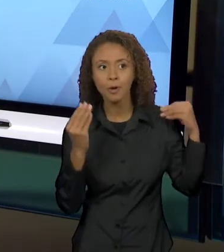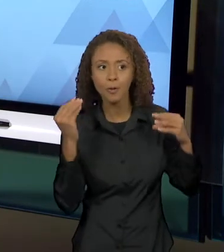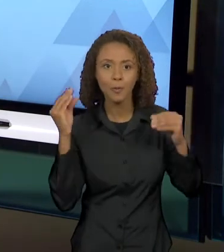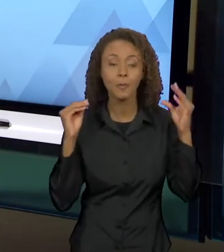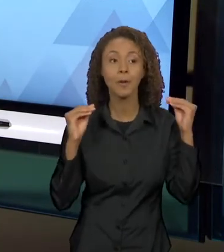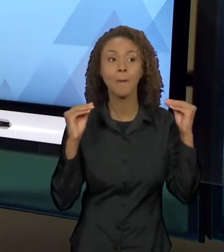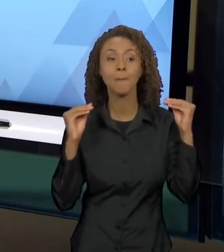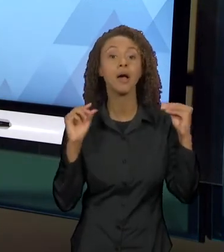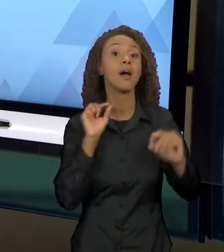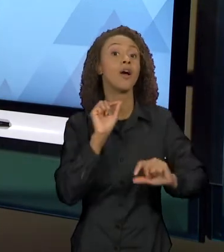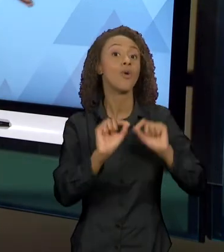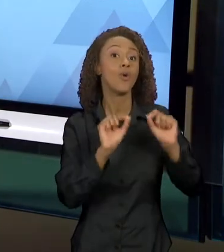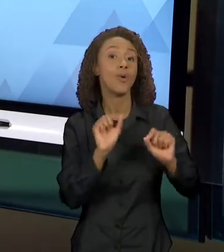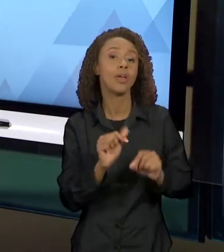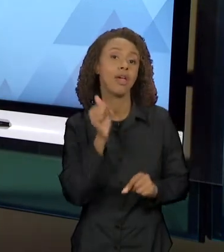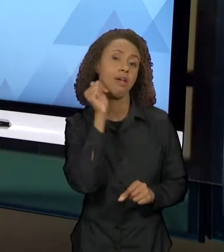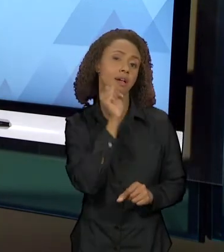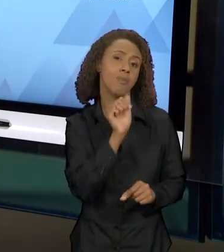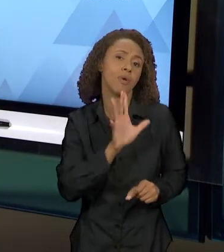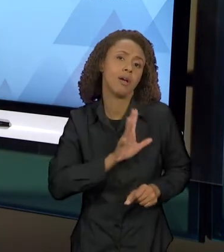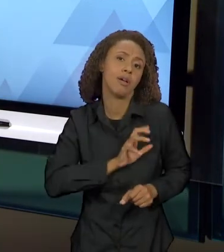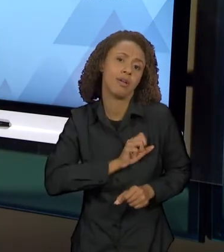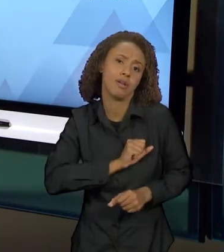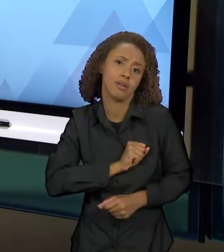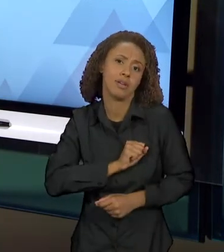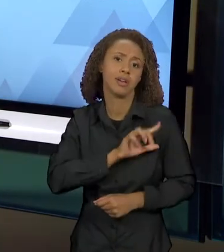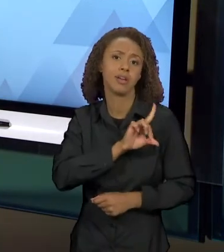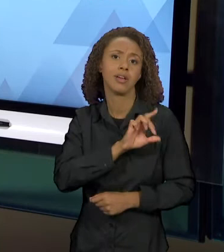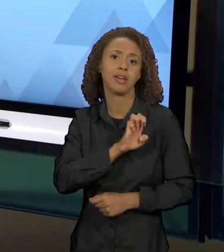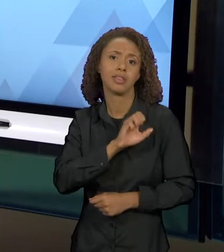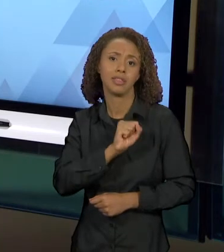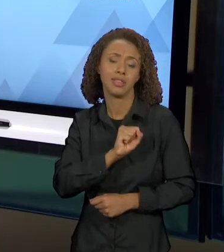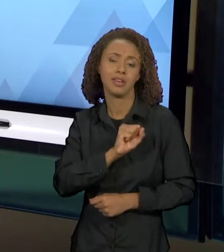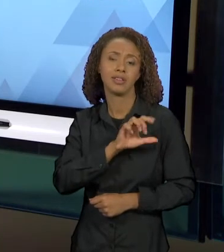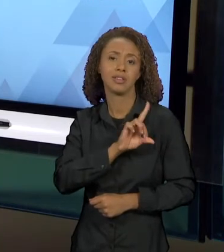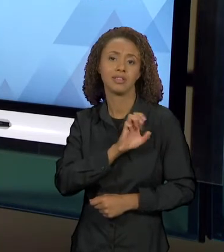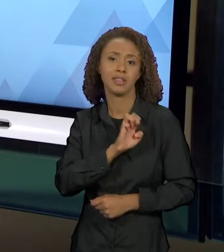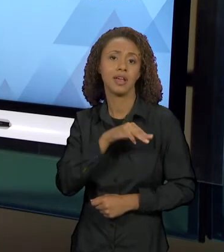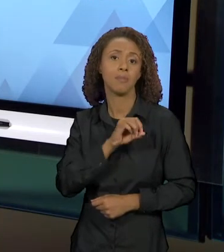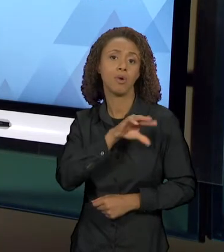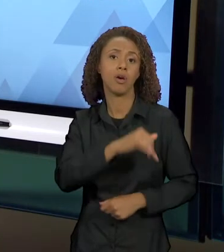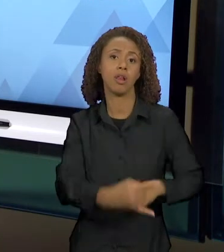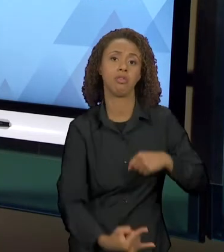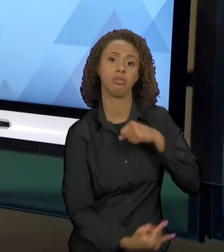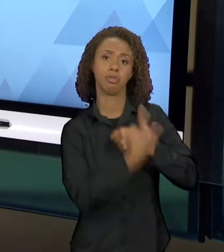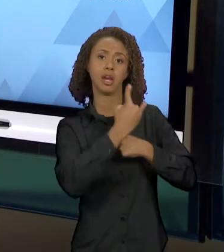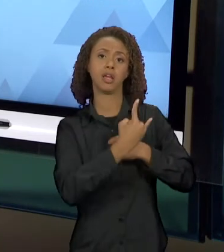AMADA, DESDÊMONA, O TRAIU E ELE ACABA MATANDO